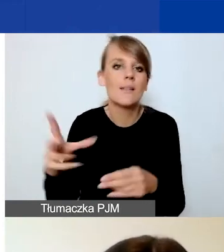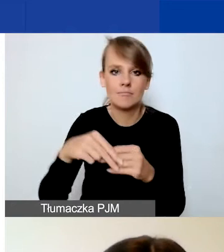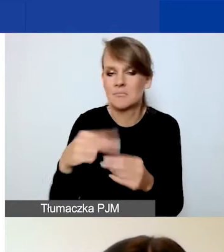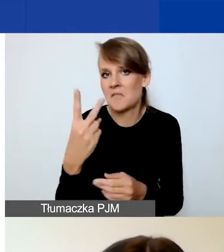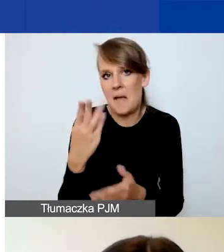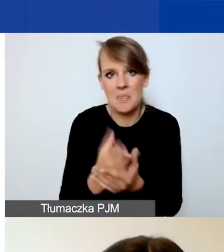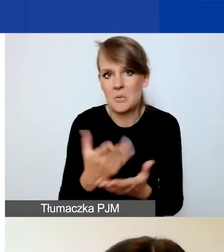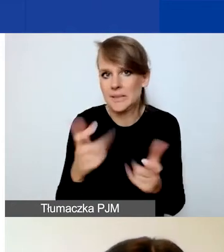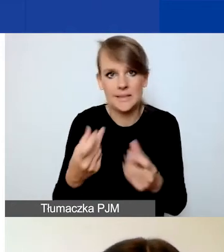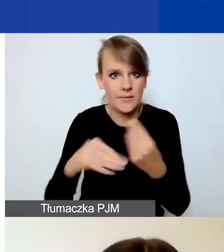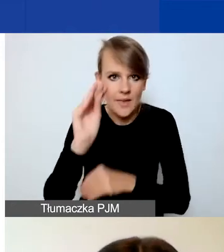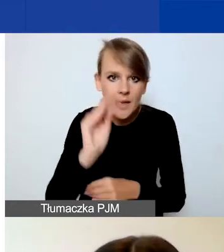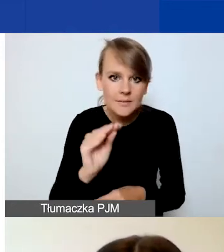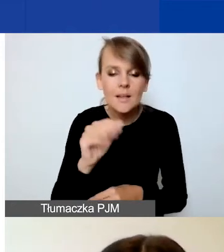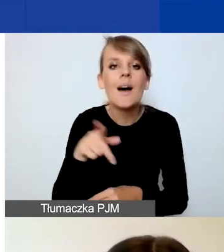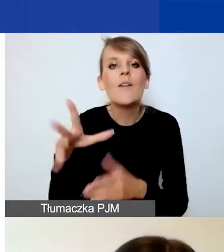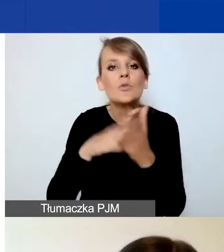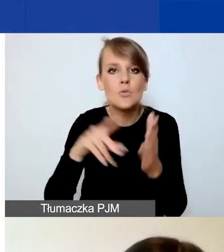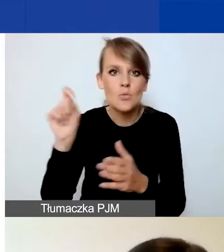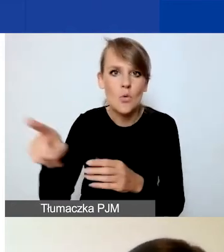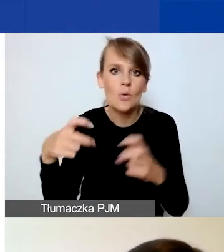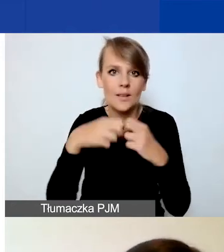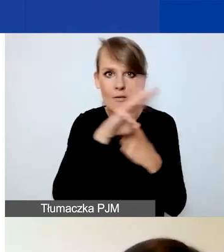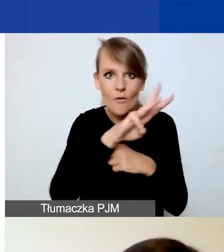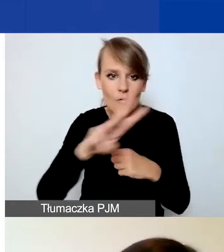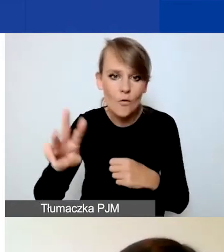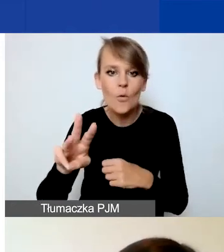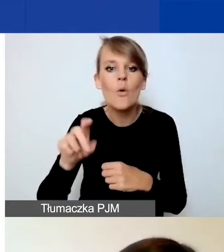Wzory możecie pobrać na naszej stronie w zakładce "konkurs interwencyjny".